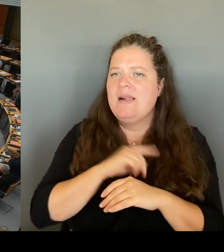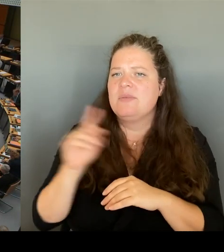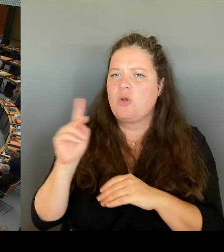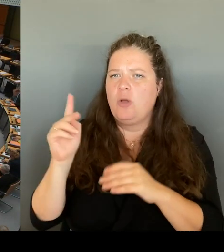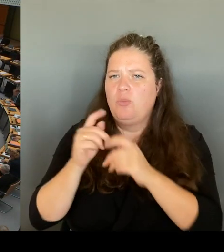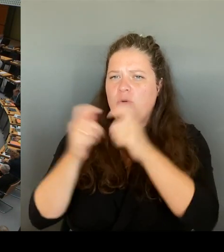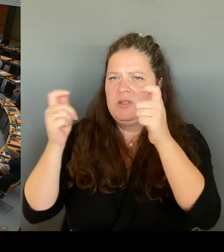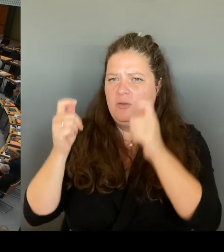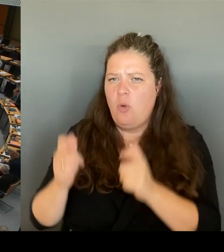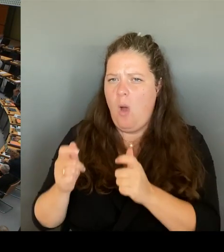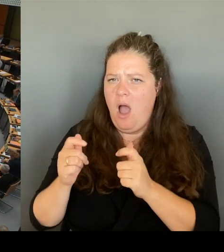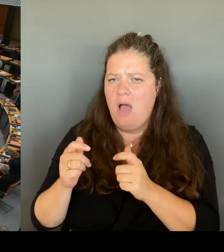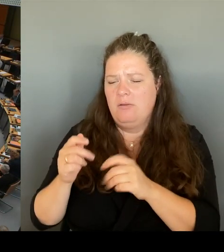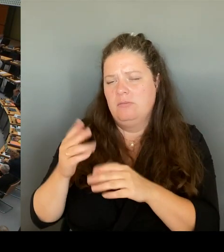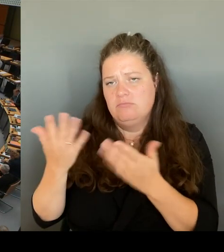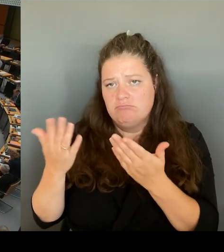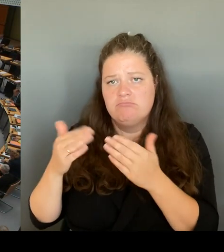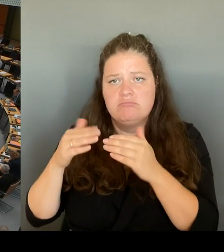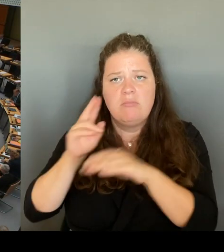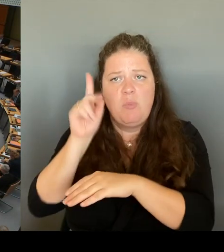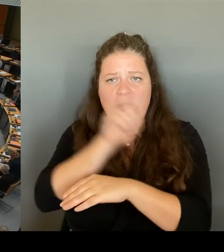Sie morgen auch mit Geld zu dem Sicherheitsgipfel?